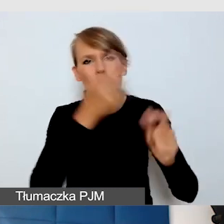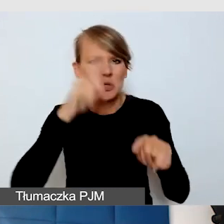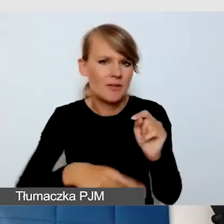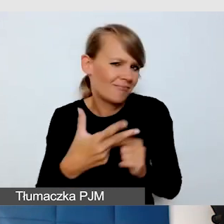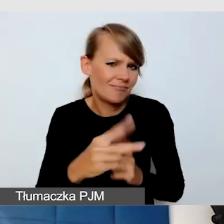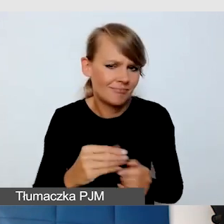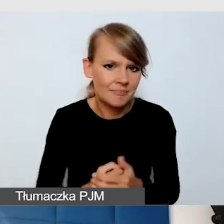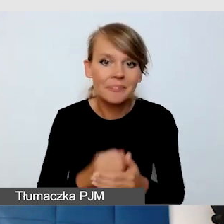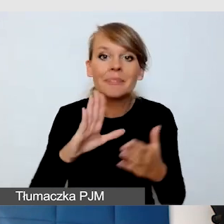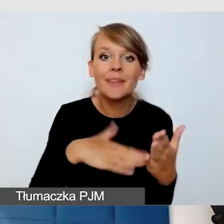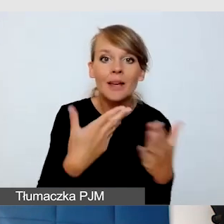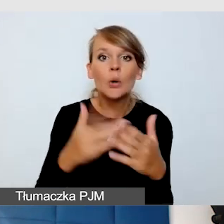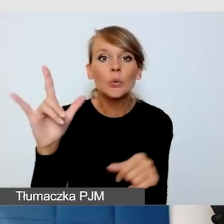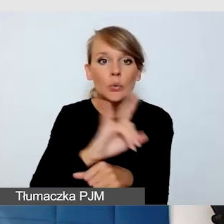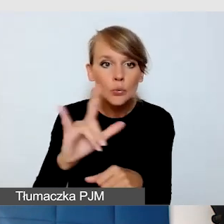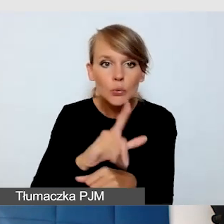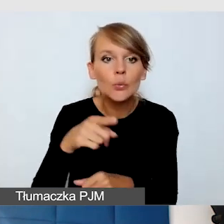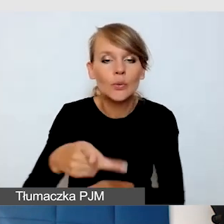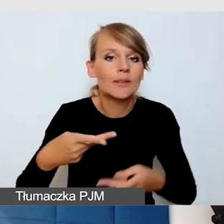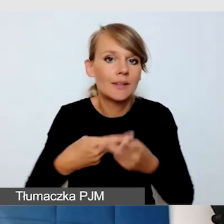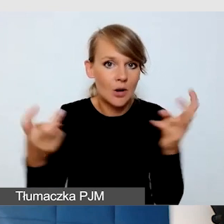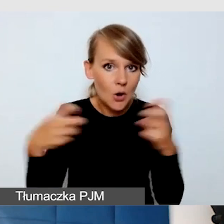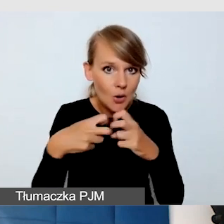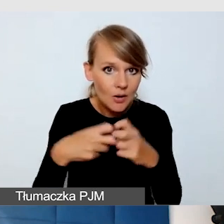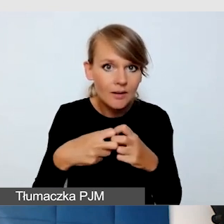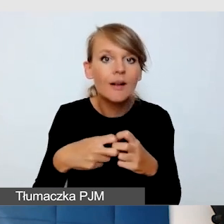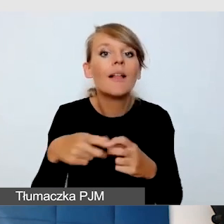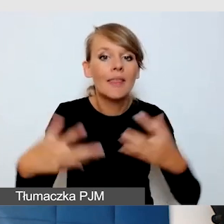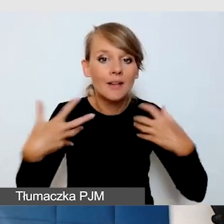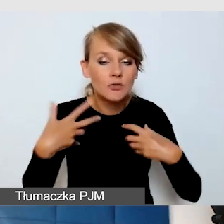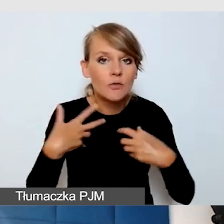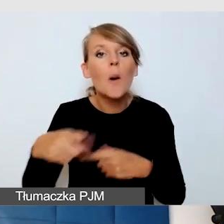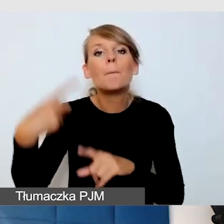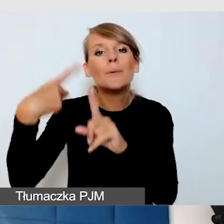transmisja z YouTube'a na żywo, plusem tego jest, że YouTube jest powszechnie znany.